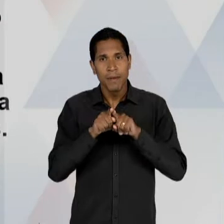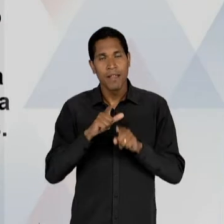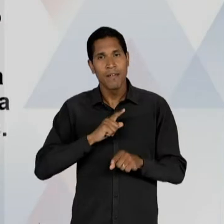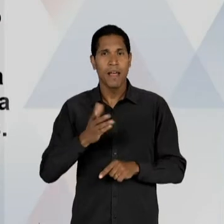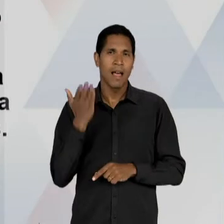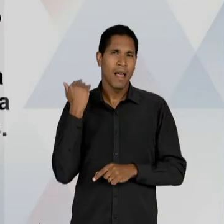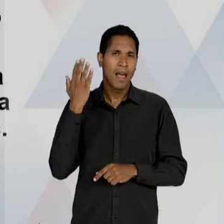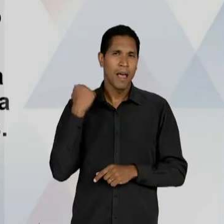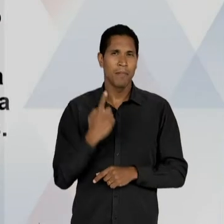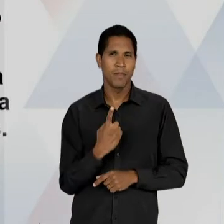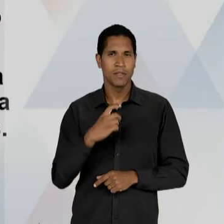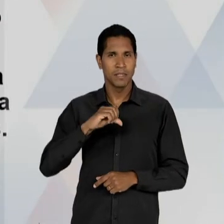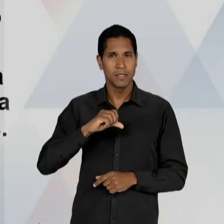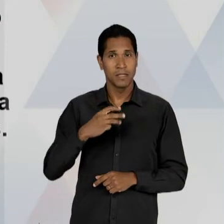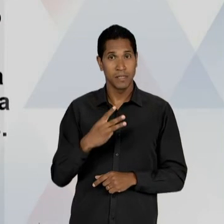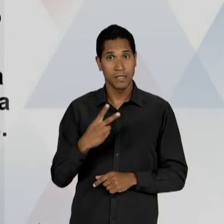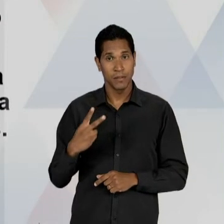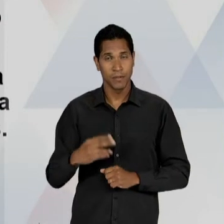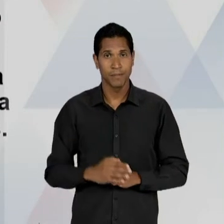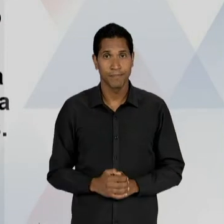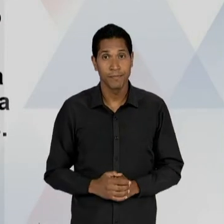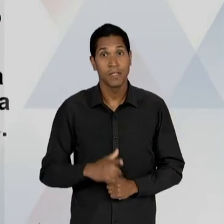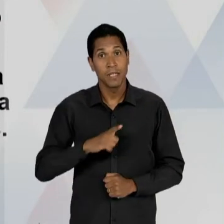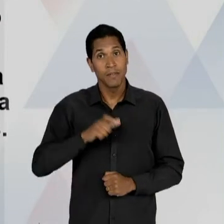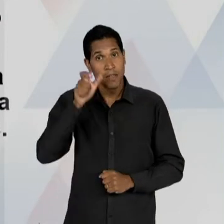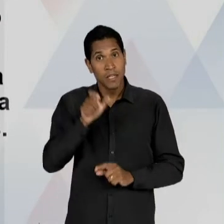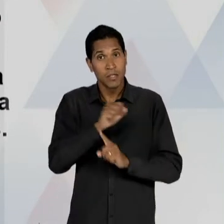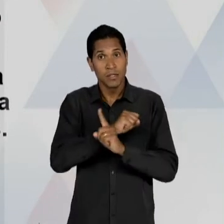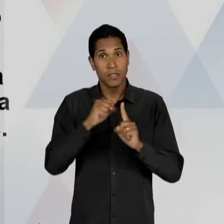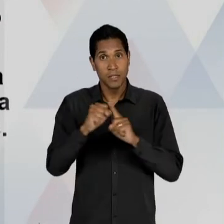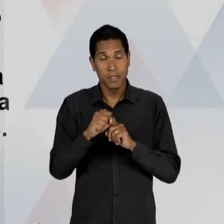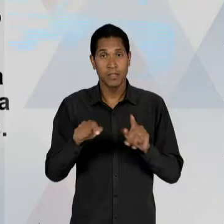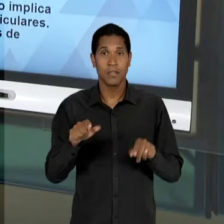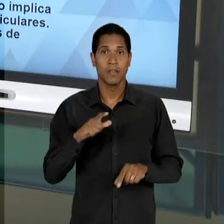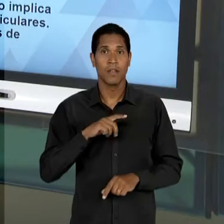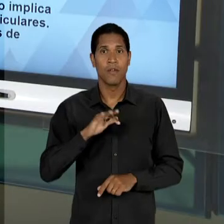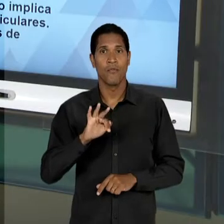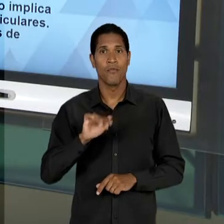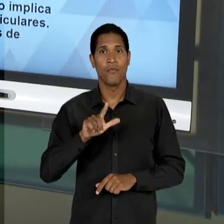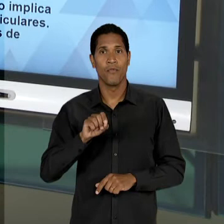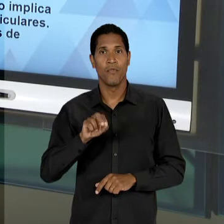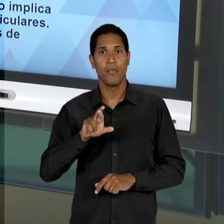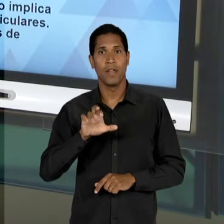PODEMOS DIZER AQUI DE SOCIALISTA, ENCABEÇADA PELO PROFESSOR FLORESTAN FERNANDES, ESSE PERÍODO JÁ